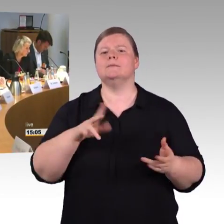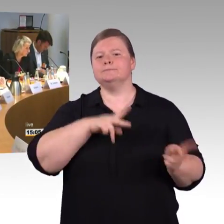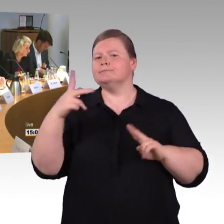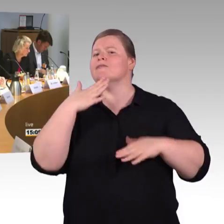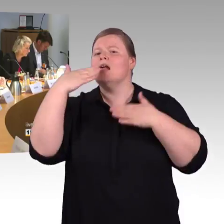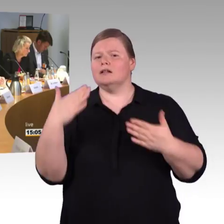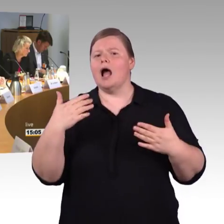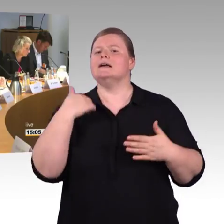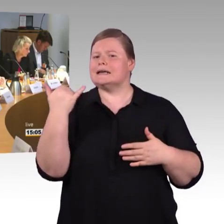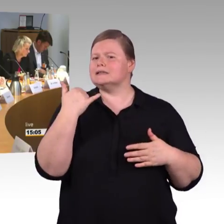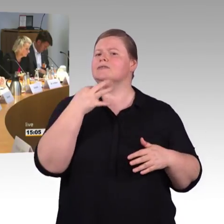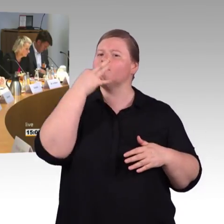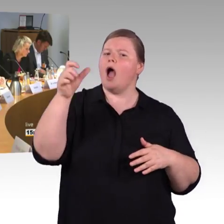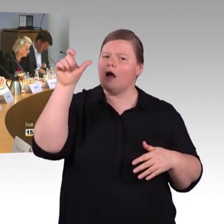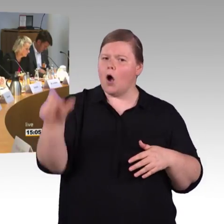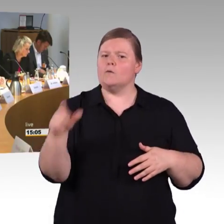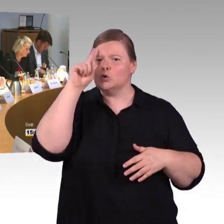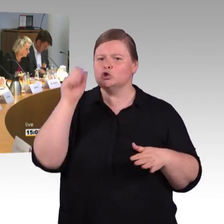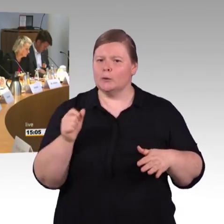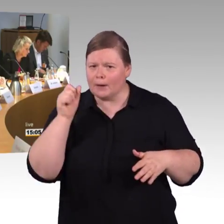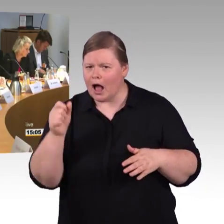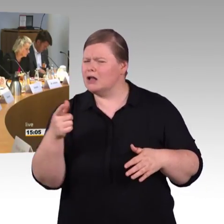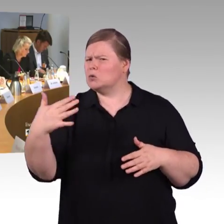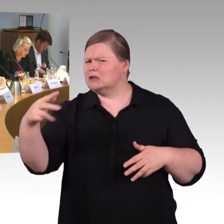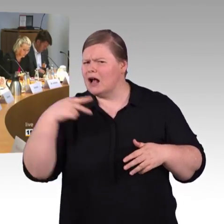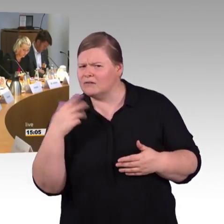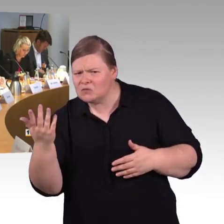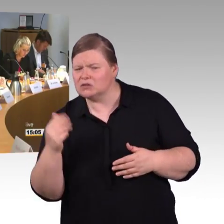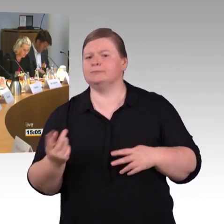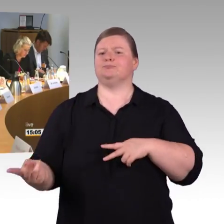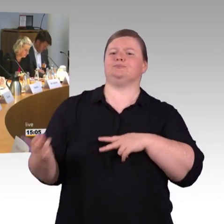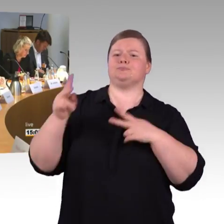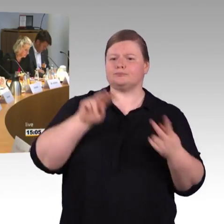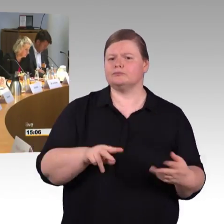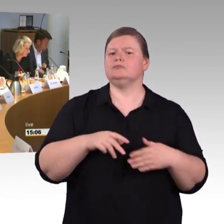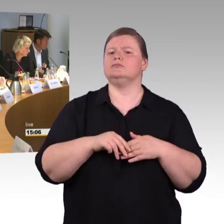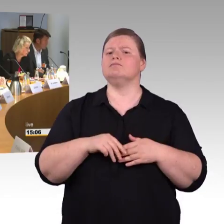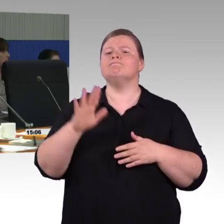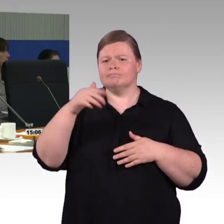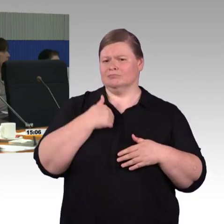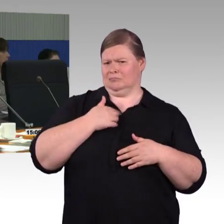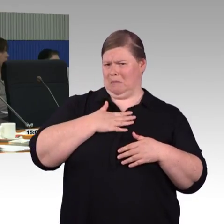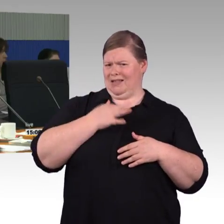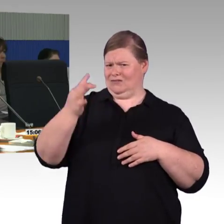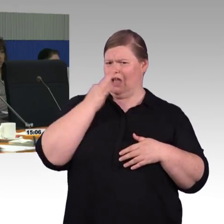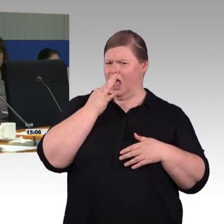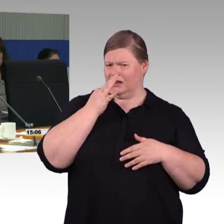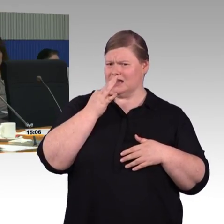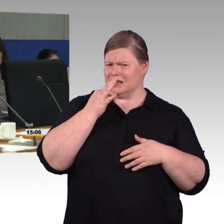welche Lösungen liegen der Bahn zugrunde, die Züge so zu gestalten, als mit diesen engen Fluren?